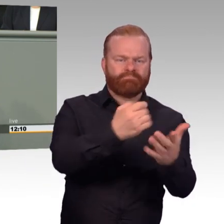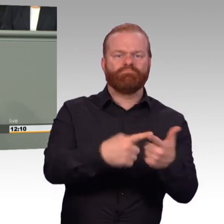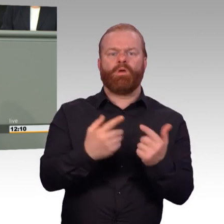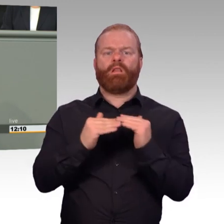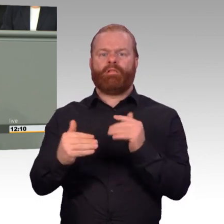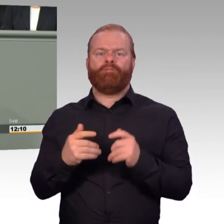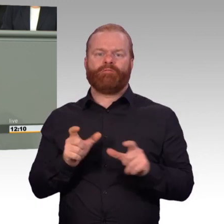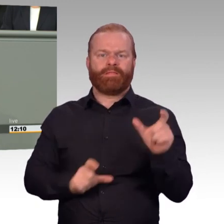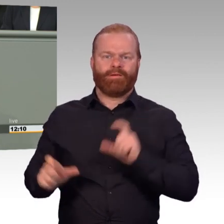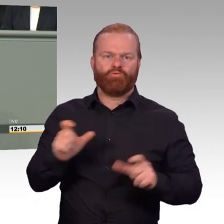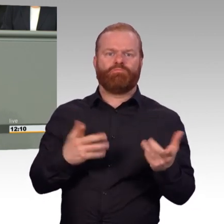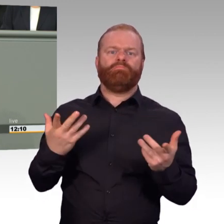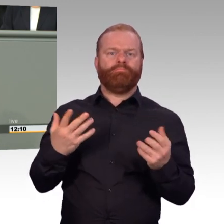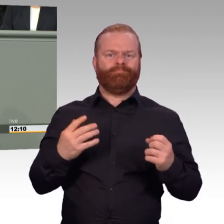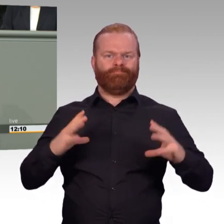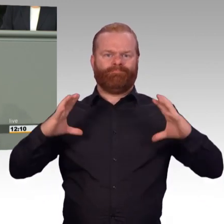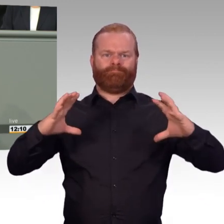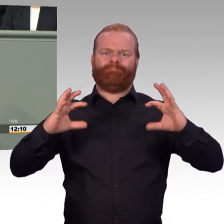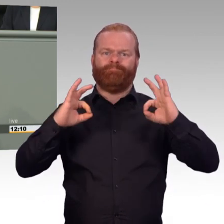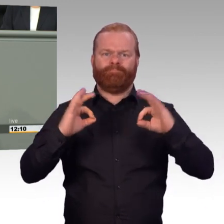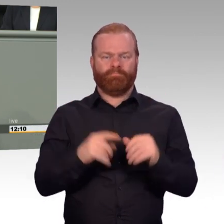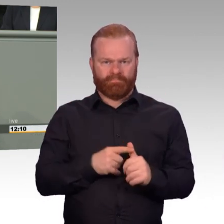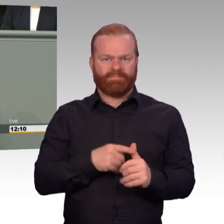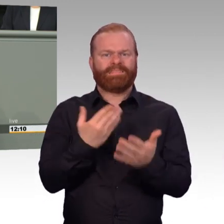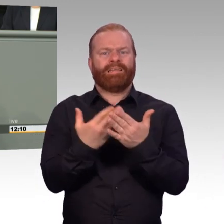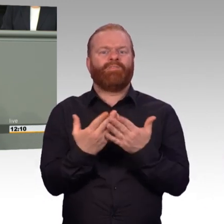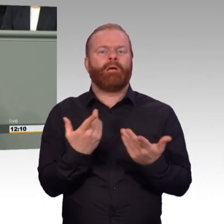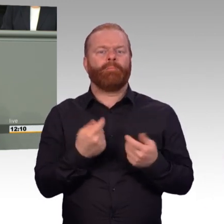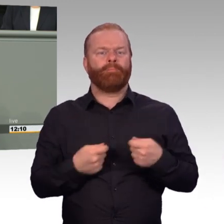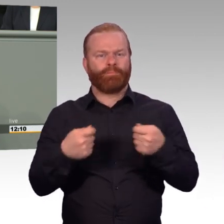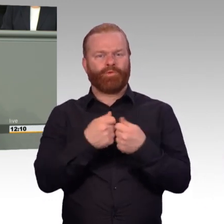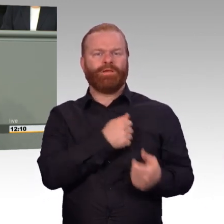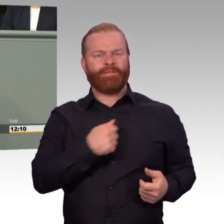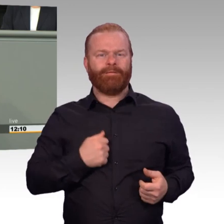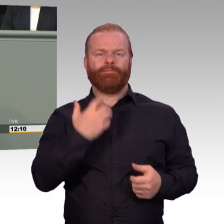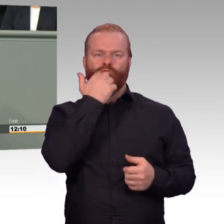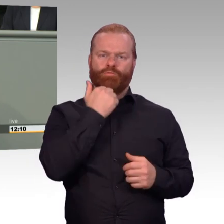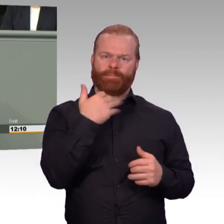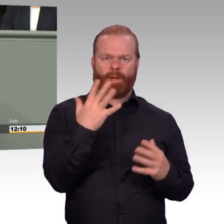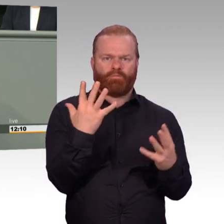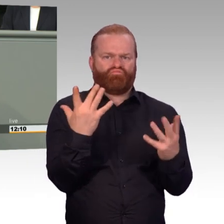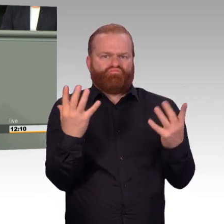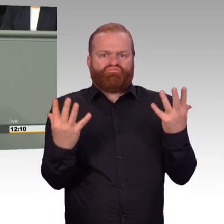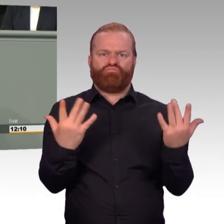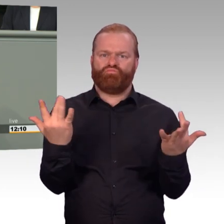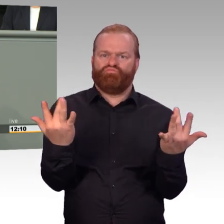vor den neuen Bewerberinnen und Bewerbern entfalten kann, zum Teil buchstäblich in Form eines Prospekts, sondern auch auf die Berichte